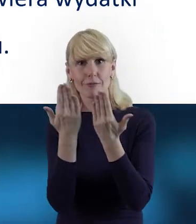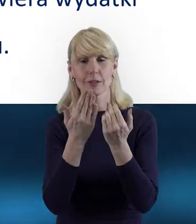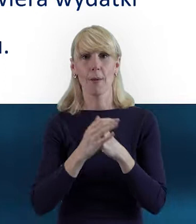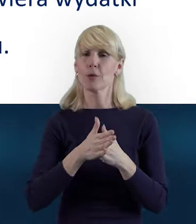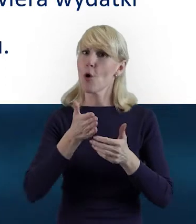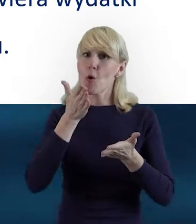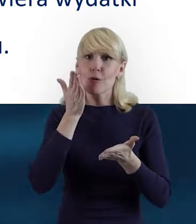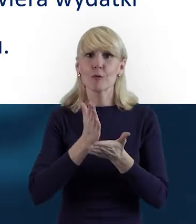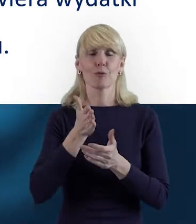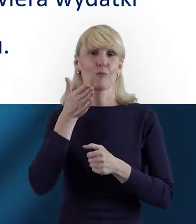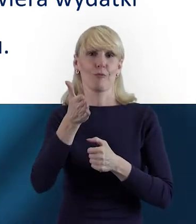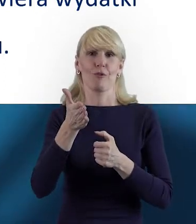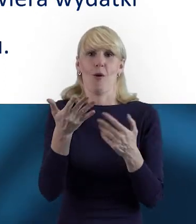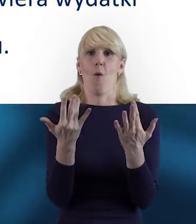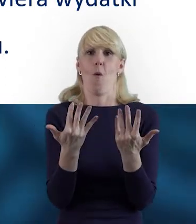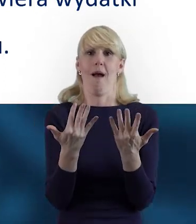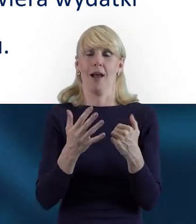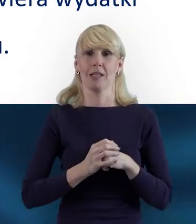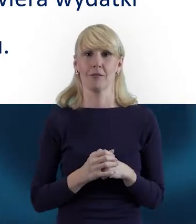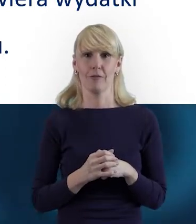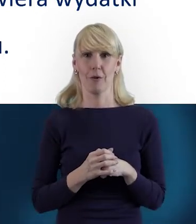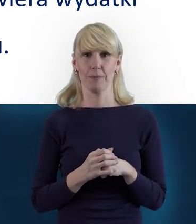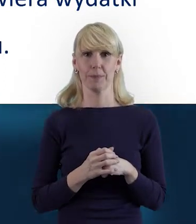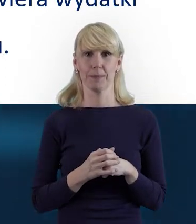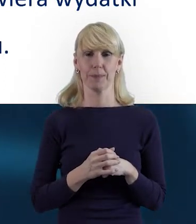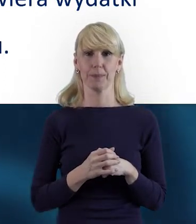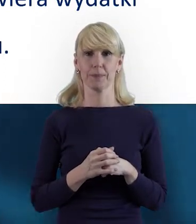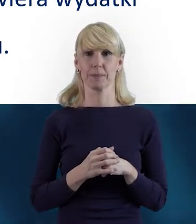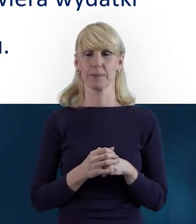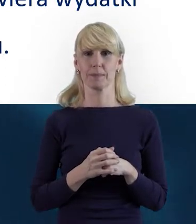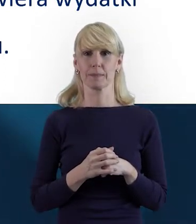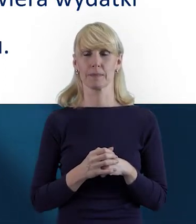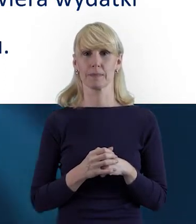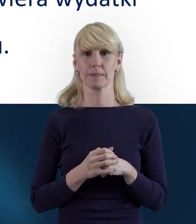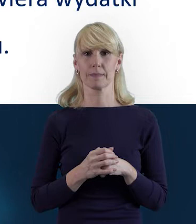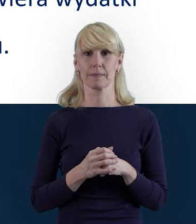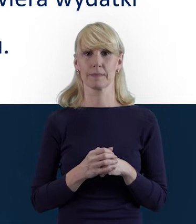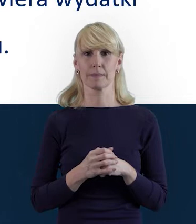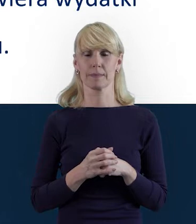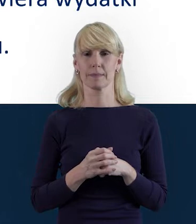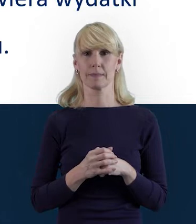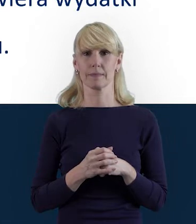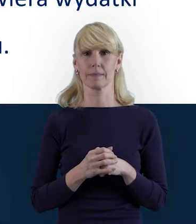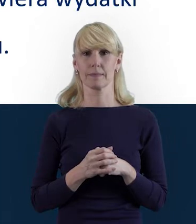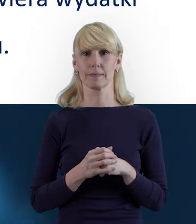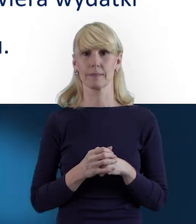że z czasem przychodzi taka płynność w jego obsłudze. Tak że on też jest...